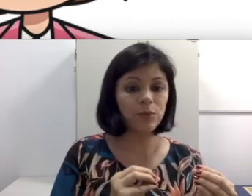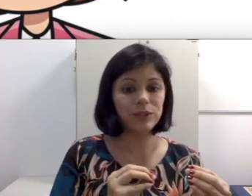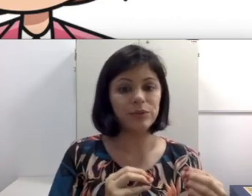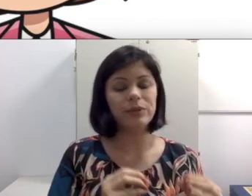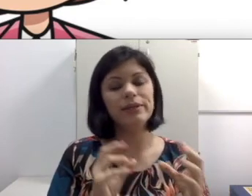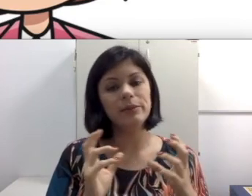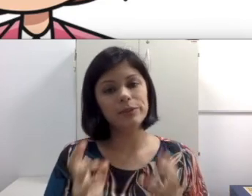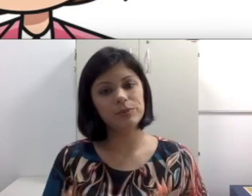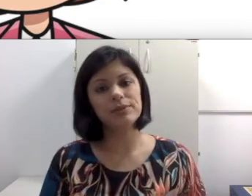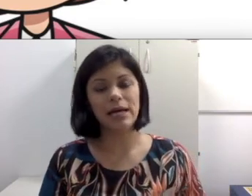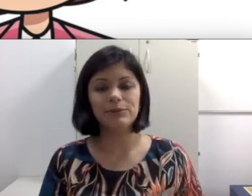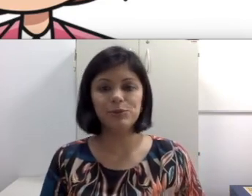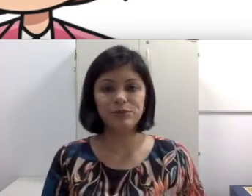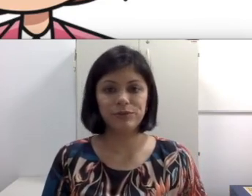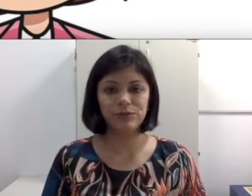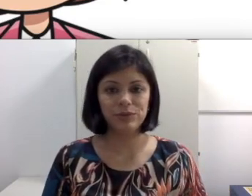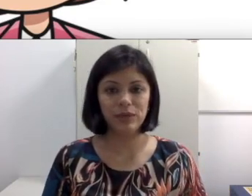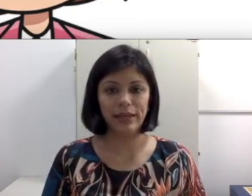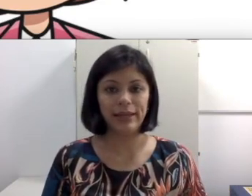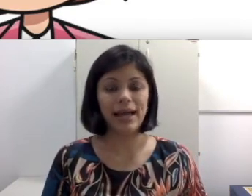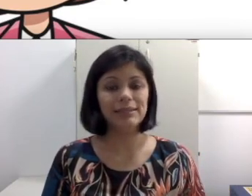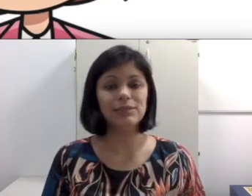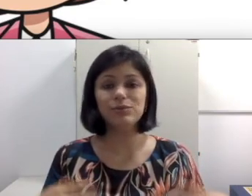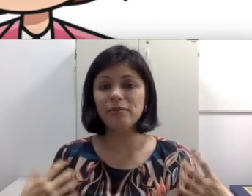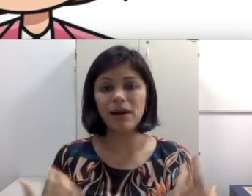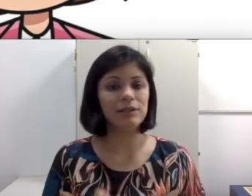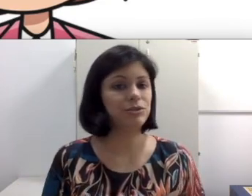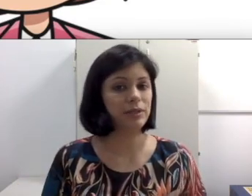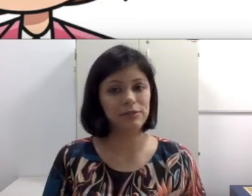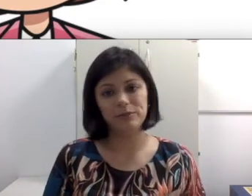computador e depois para os lábios do professores e do Colega. às vezes no debate ocorrido